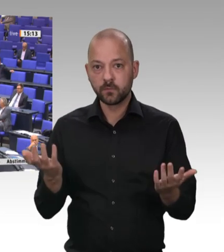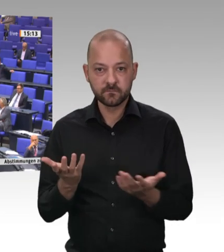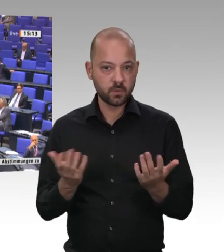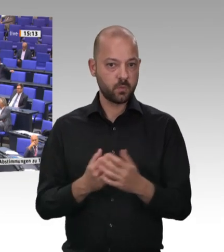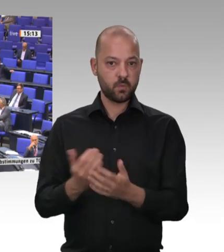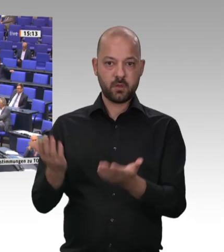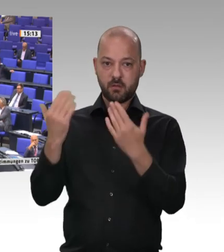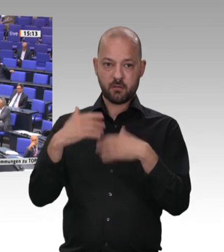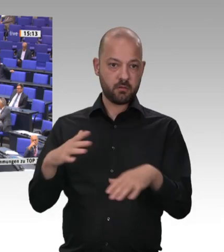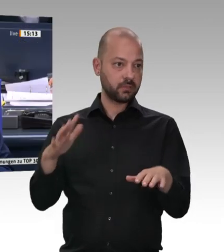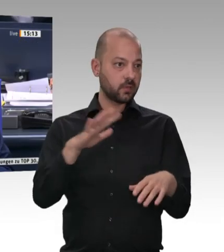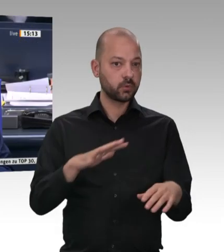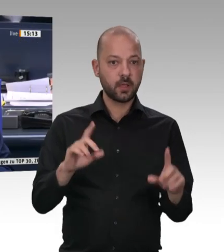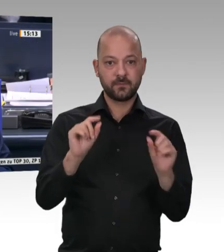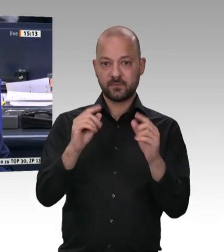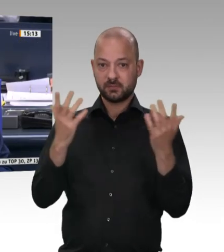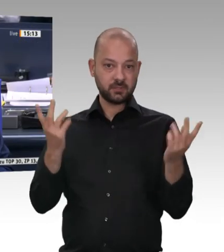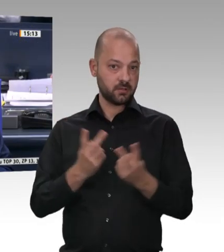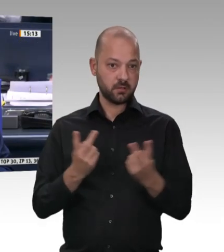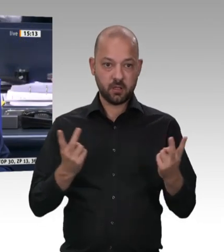Nächster Redner ist der Kollege Peter Weiß, CDU/CSU-Fraktion.